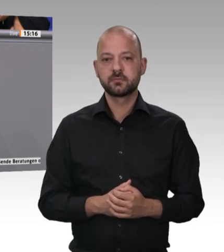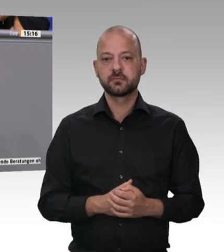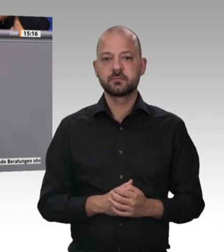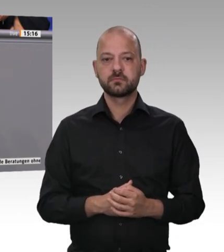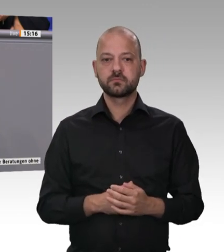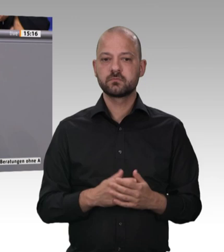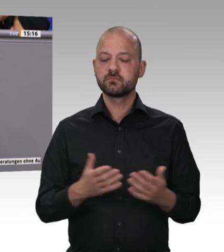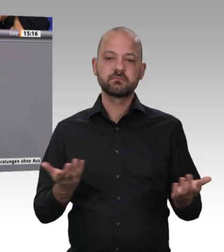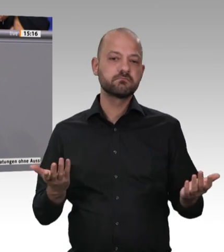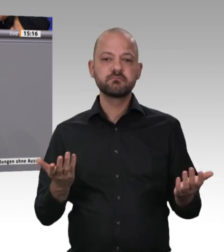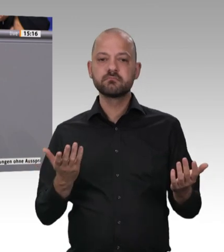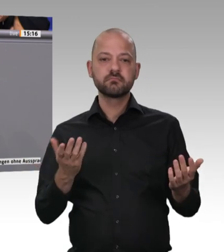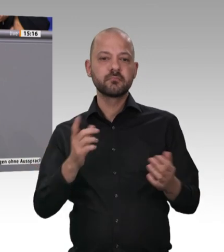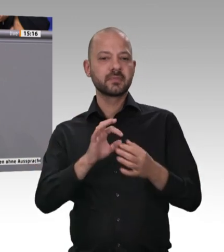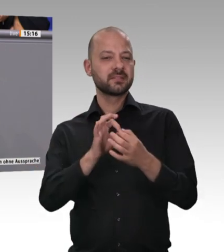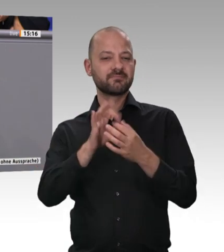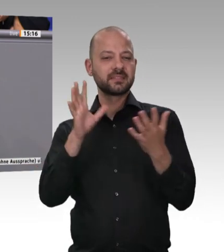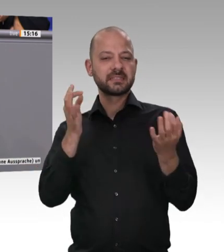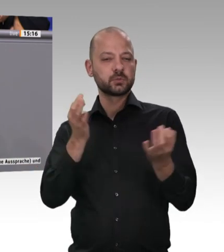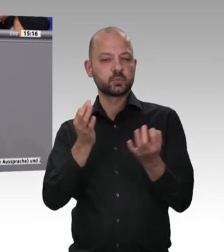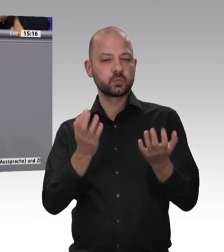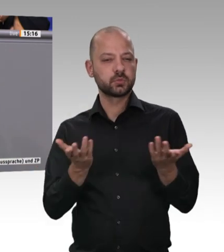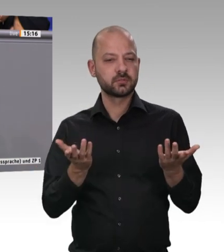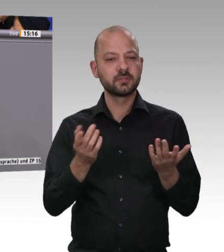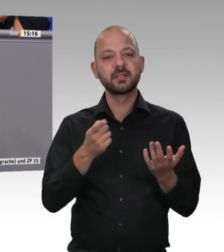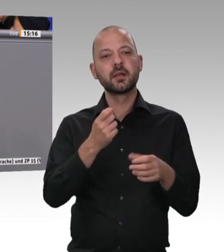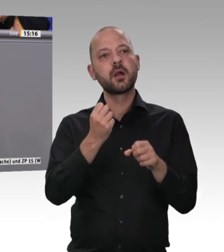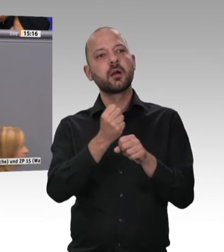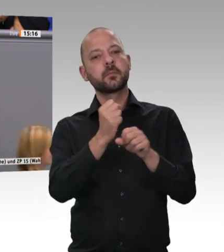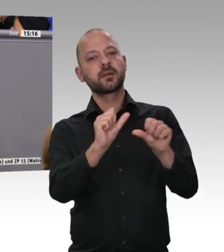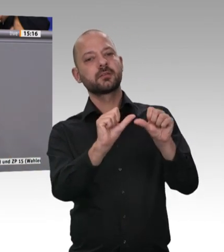dazu führen, dass am Schluss niemand mehr Verantwortung wahrnimmt und Verantwortungslosigkeit